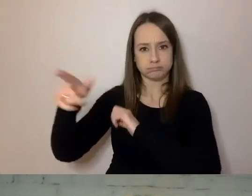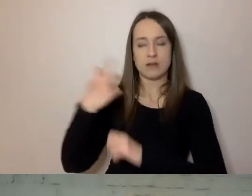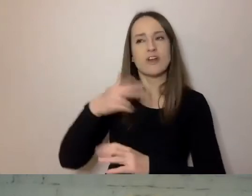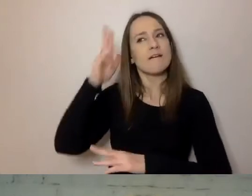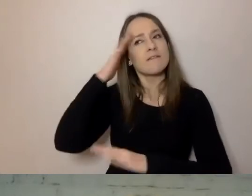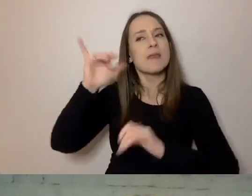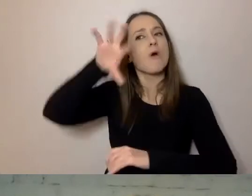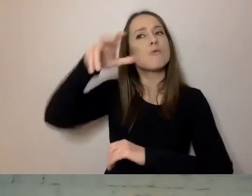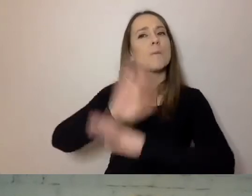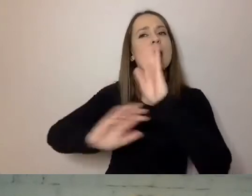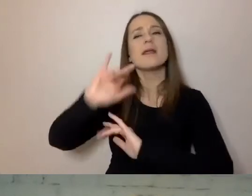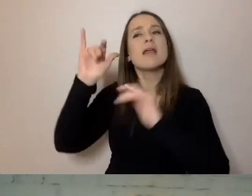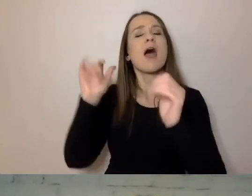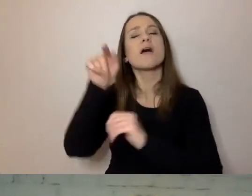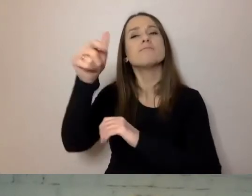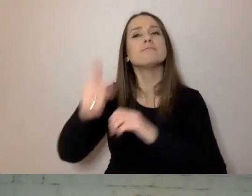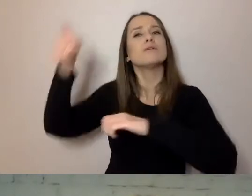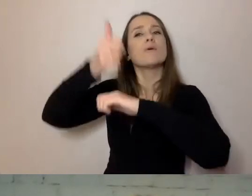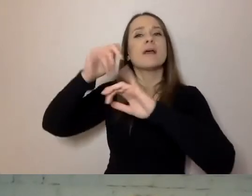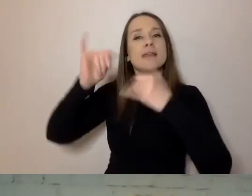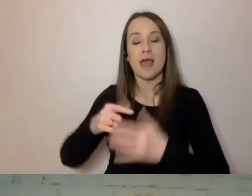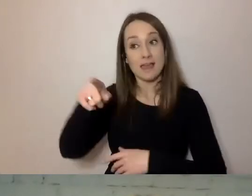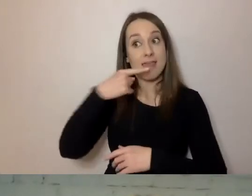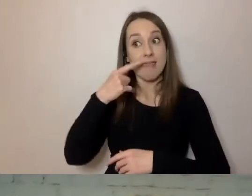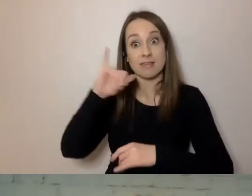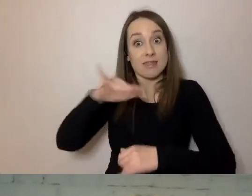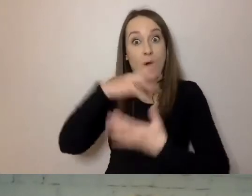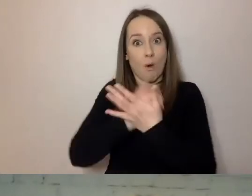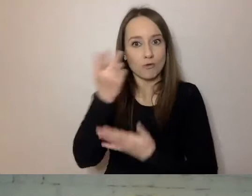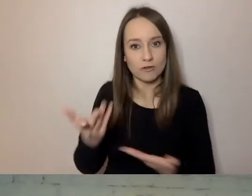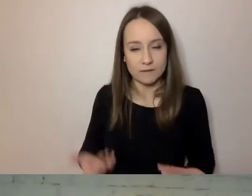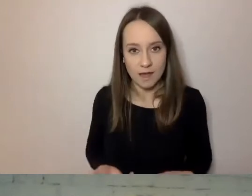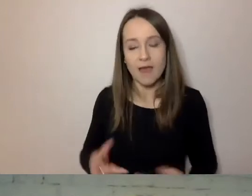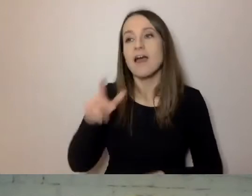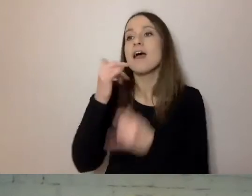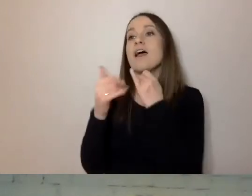wiemy, jakim posługuje się językiem, czego od nas oczekuje,